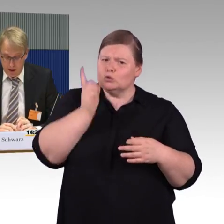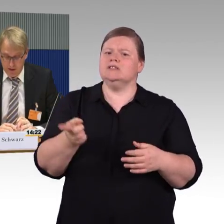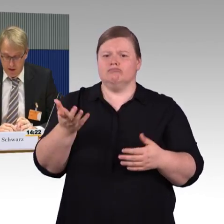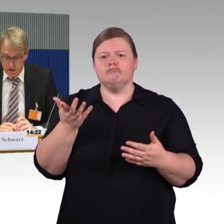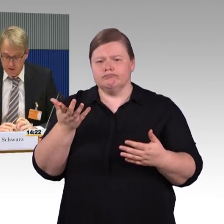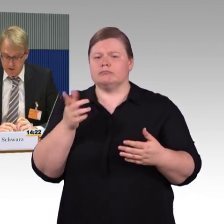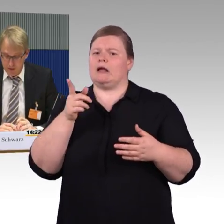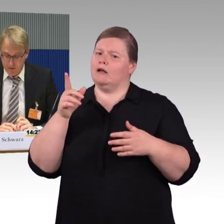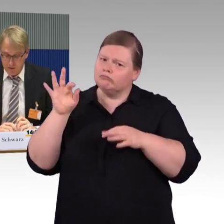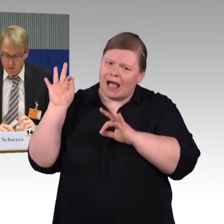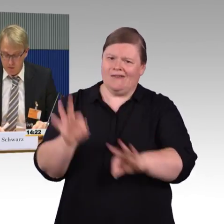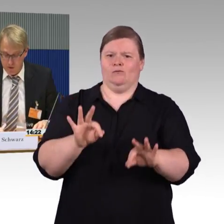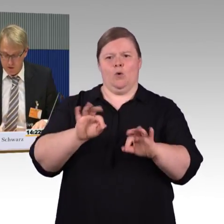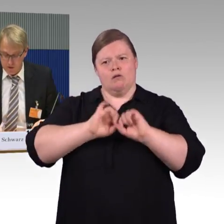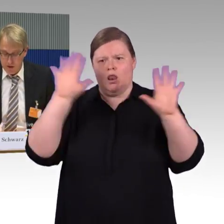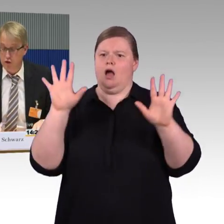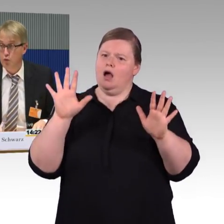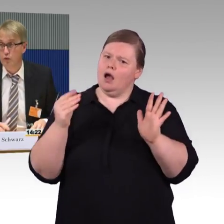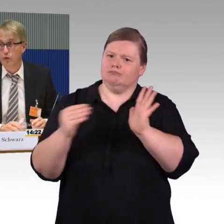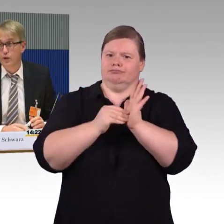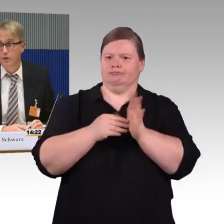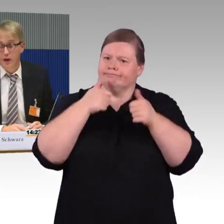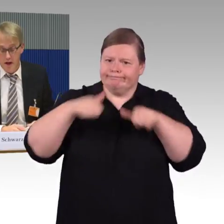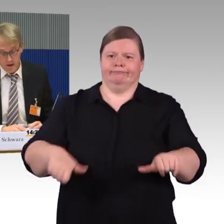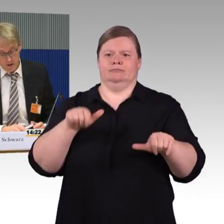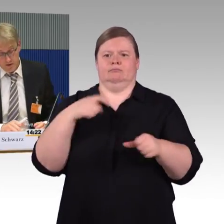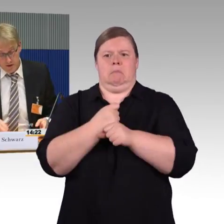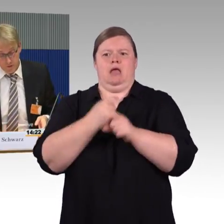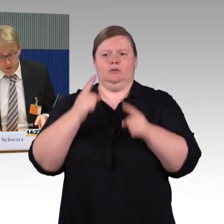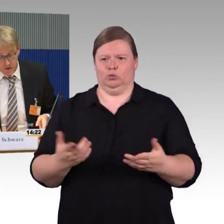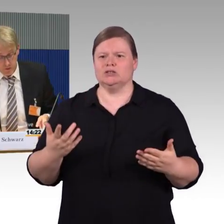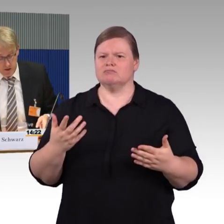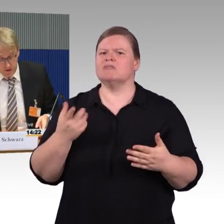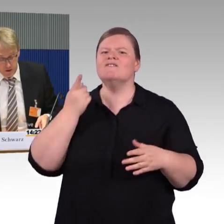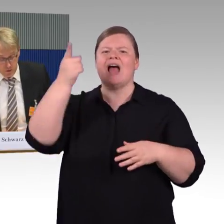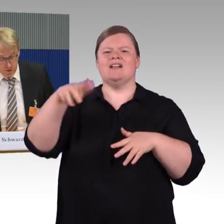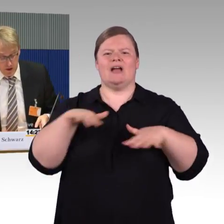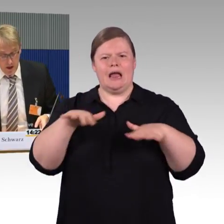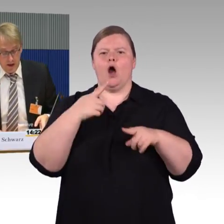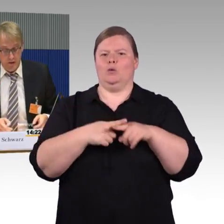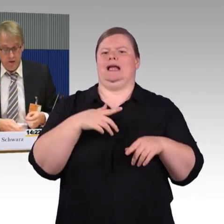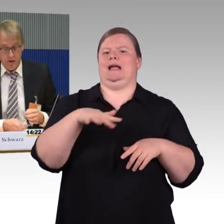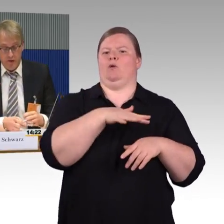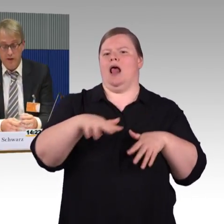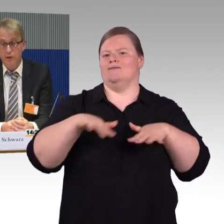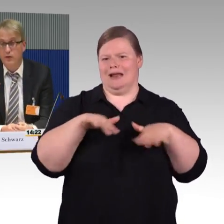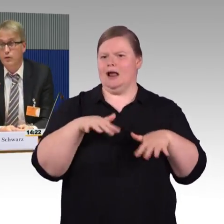Ein anderes Thema, was uns bewegt, ist Schulung von Personal, der ICE 4 wurde angesprochen, ein Fahrzeug,